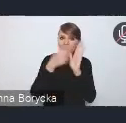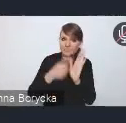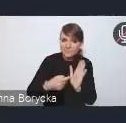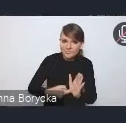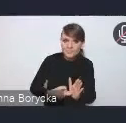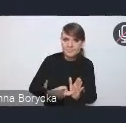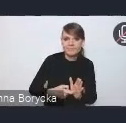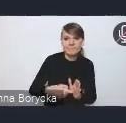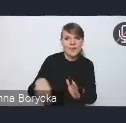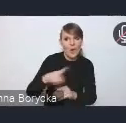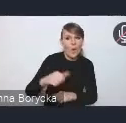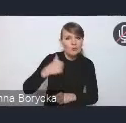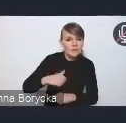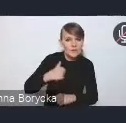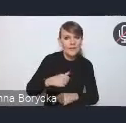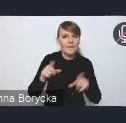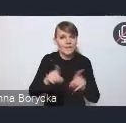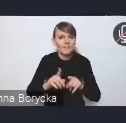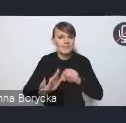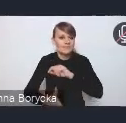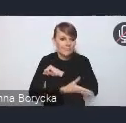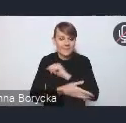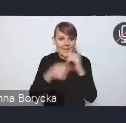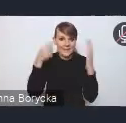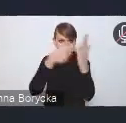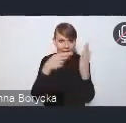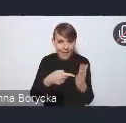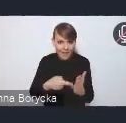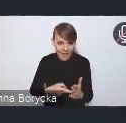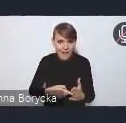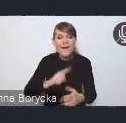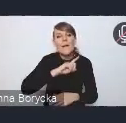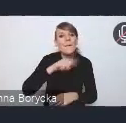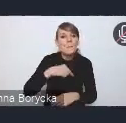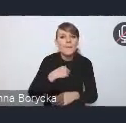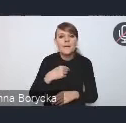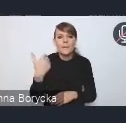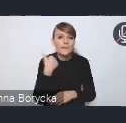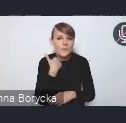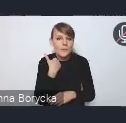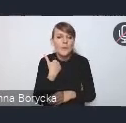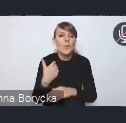a także w oparciu o te sformułowane cele, wyselekcjonowaliśmy w procesie przygotowywania dokumentu